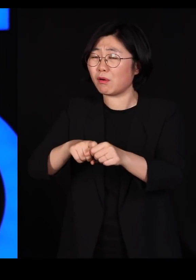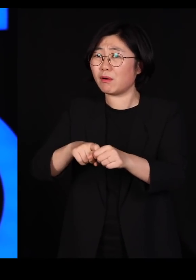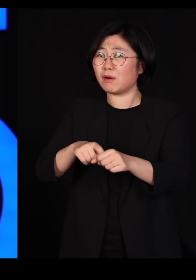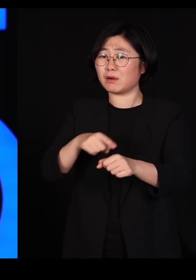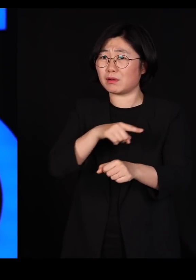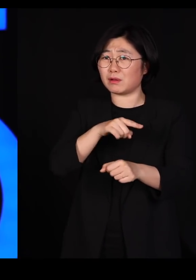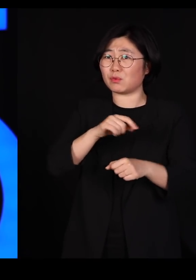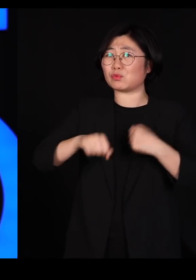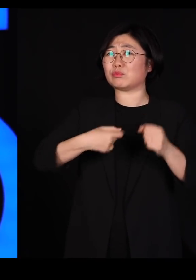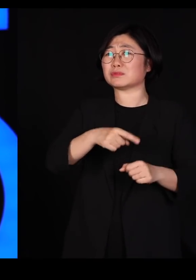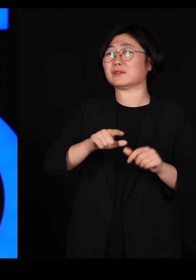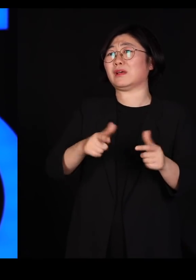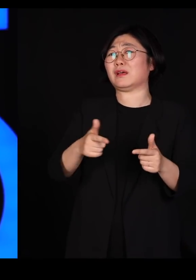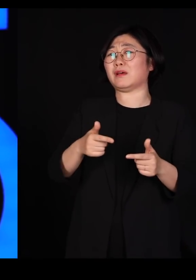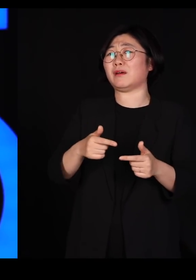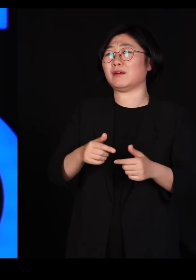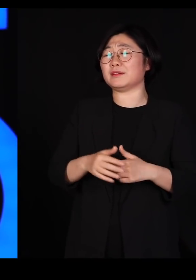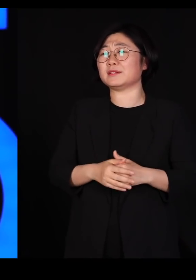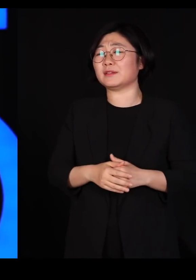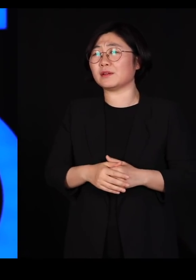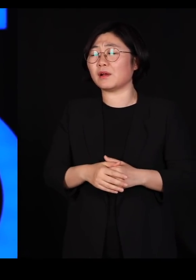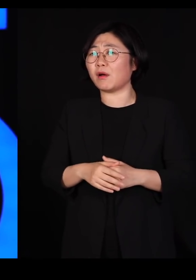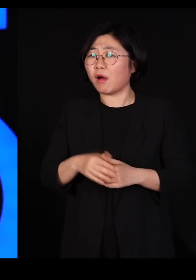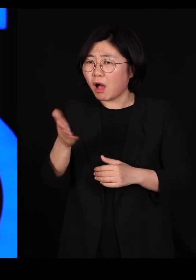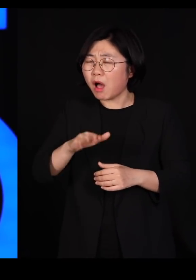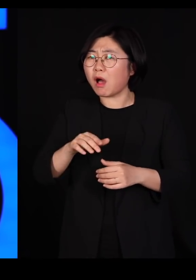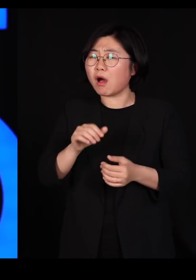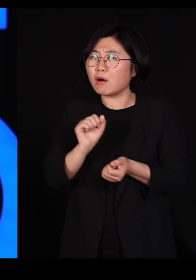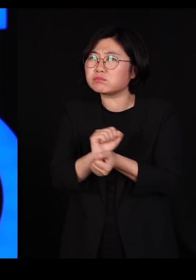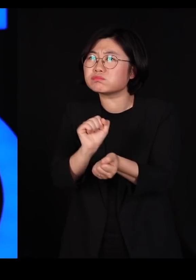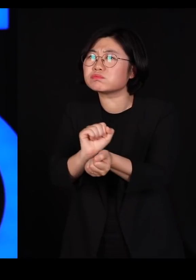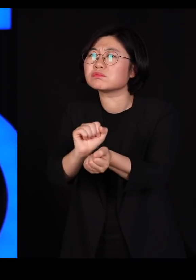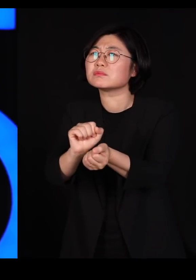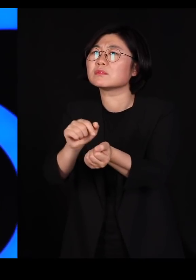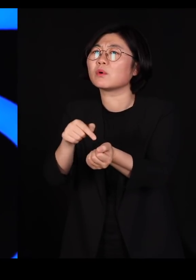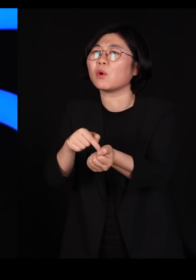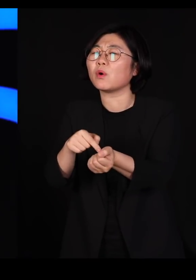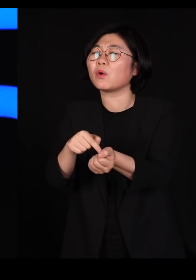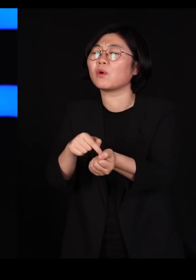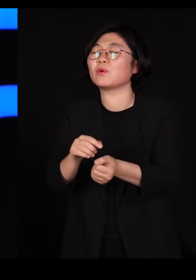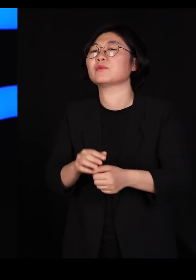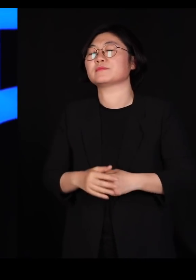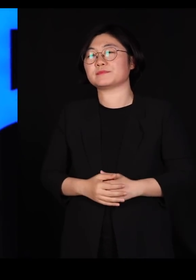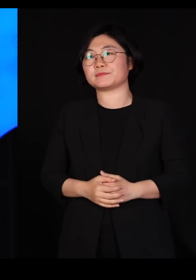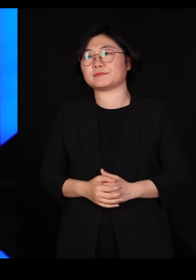그냥 우리가 하다 보니까 그런 일이 벌어지는 거거든요 자